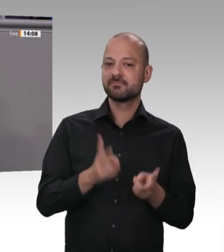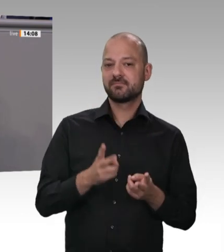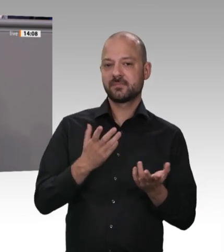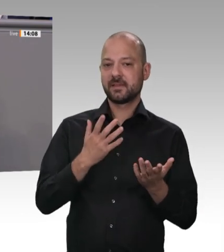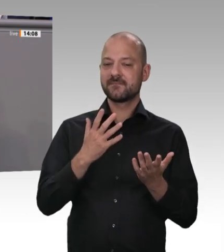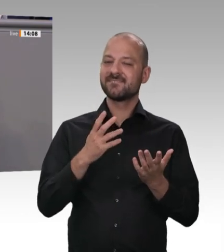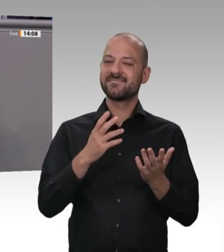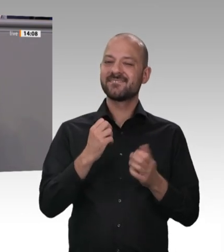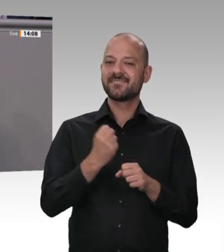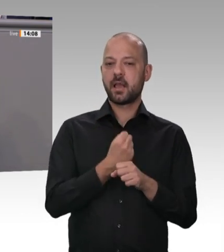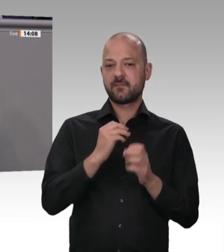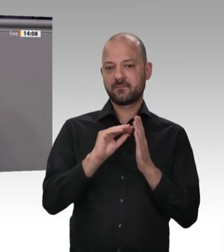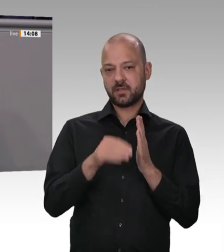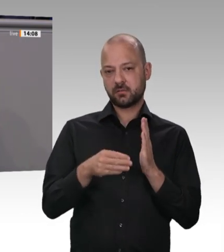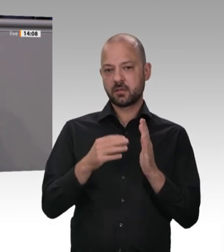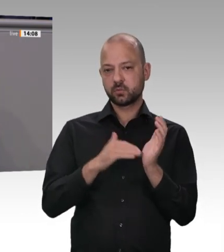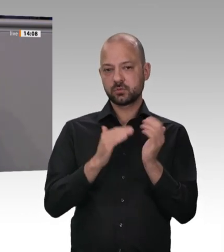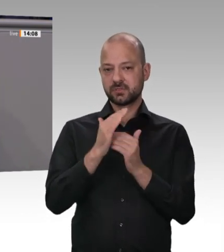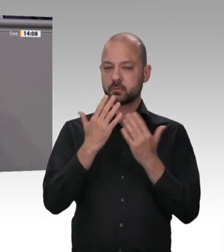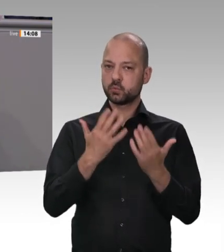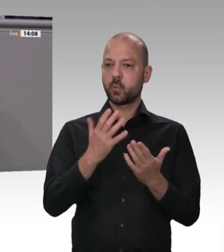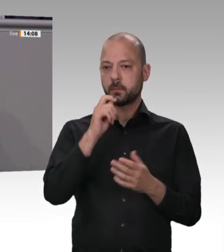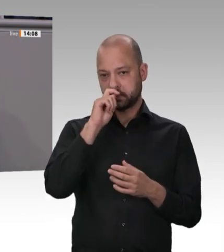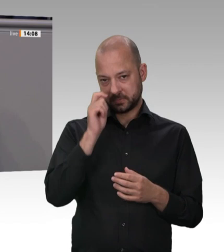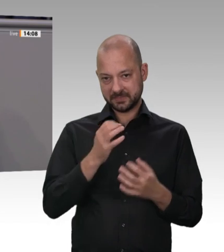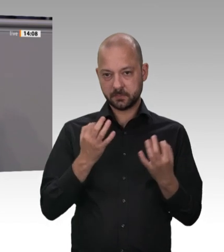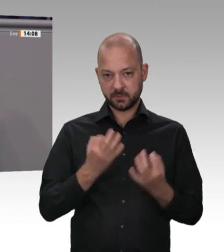wir hatten schon kurz darüber gesprochen. Die Industrie ist kreativ in diesen Fragen.